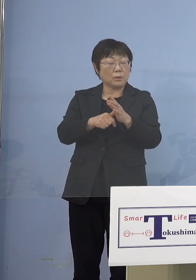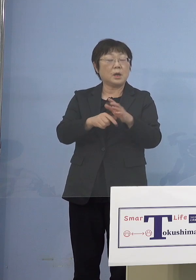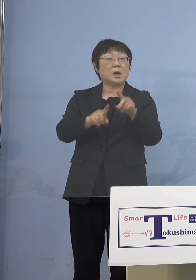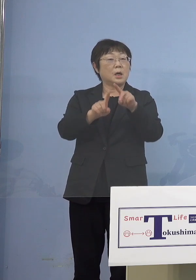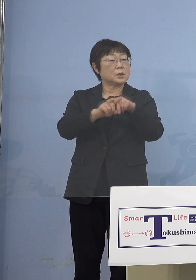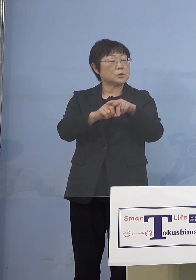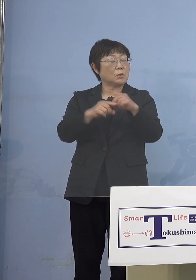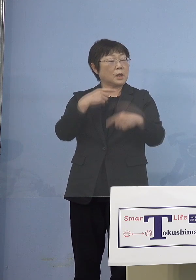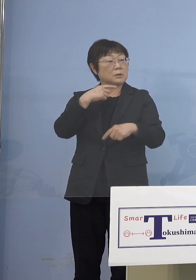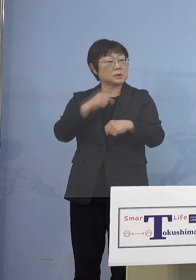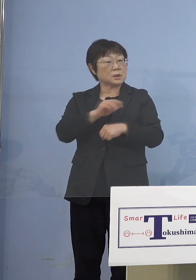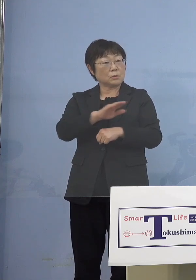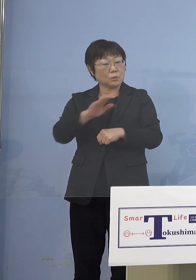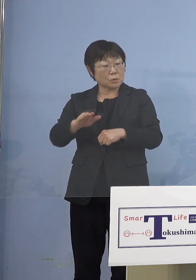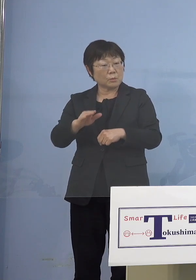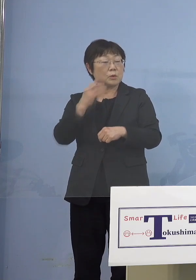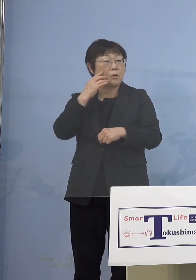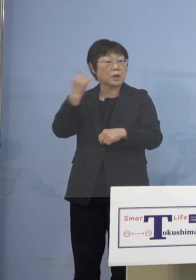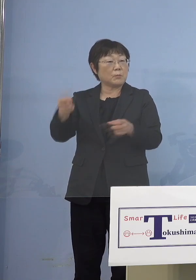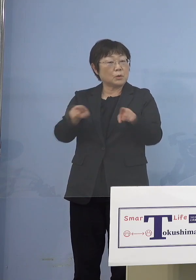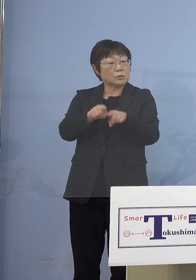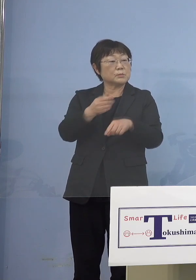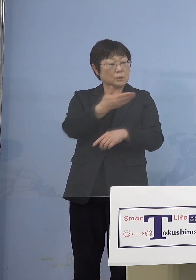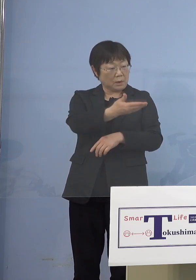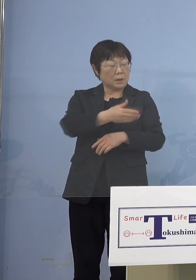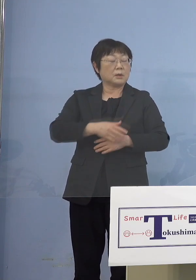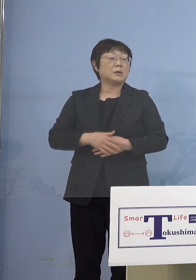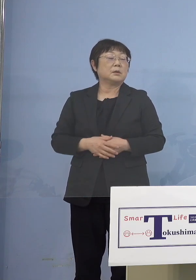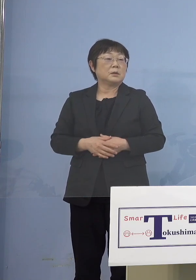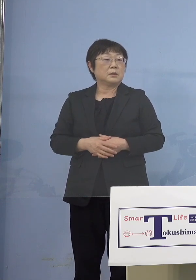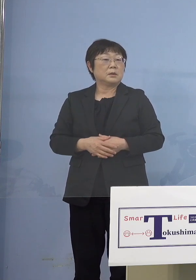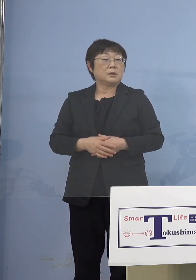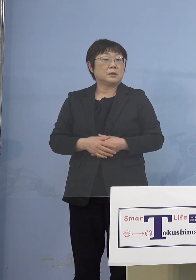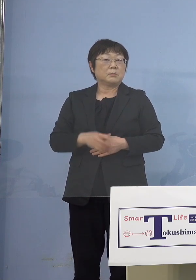かなり入ってくるということですかね （知事） 親御さんということですね